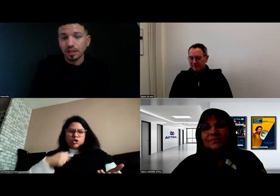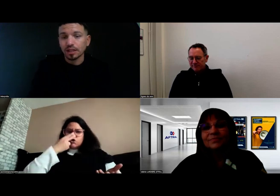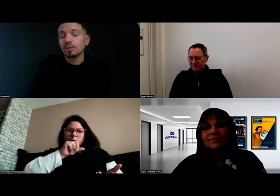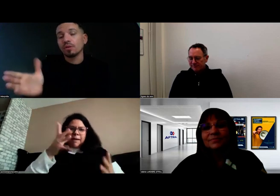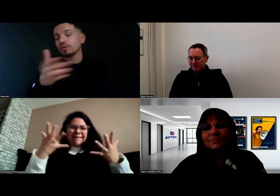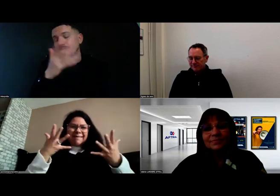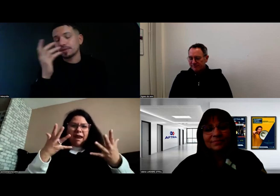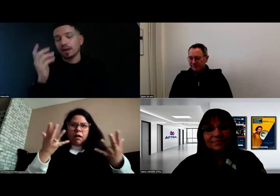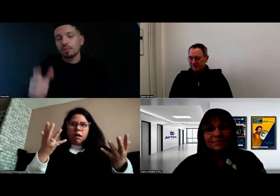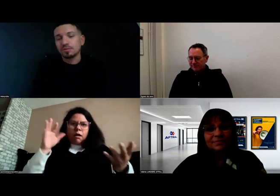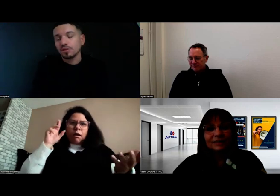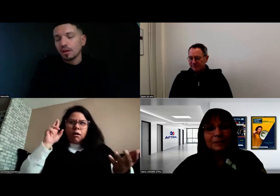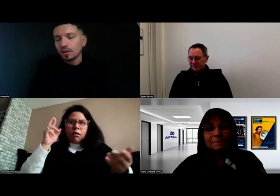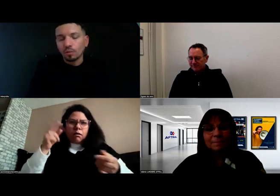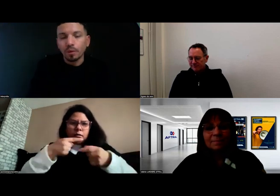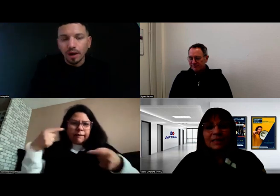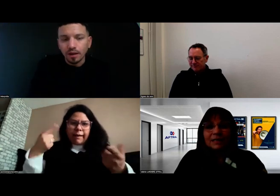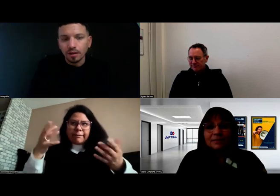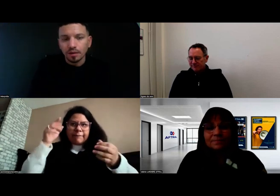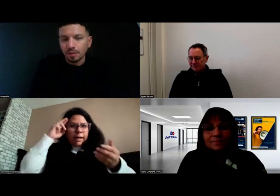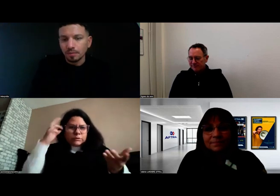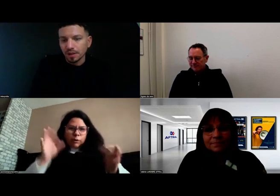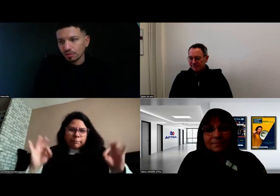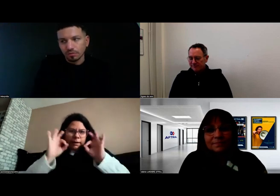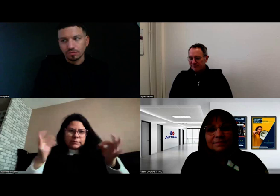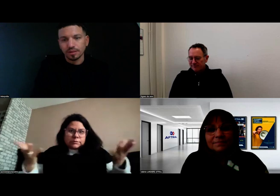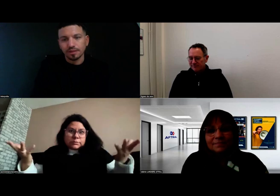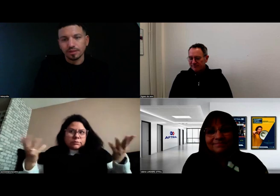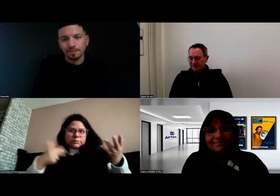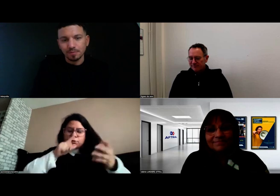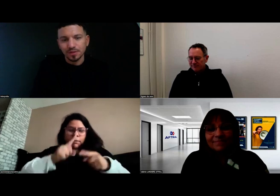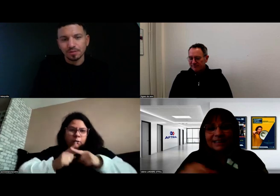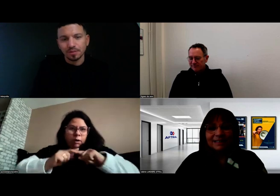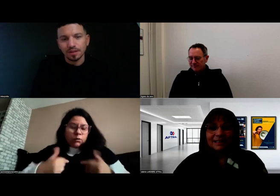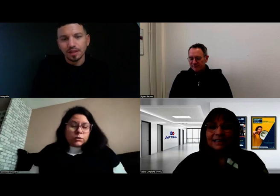qui disent que non, c'est impossible, on ne peut pas. Alors que si, bien sûr que c'est possible.